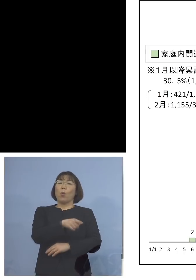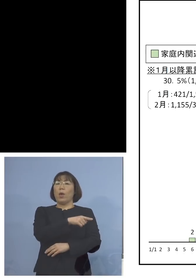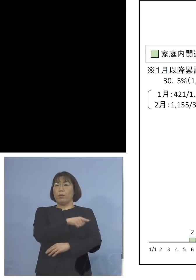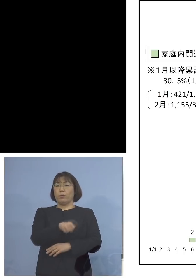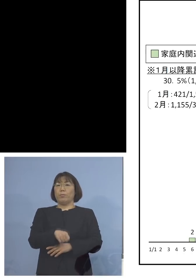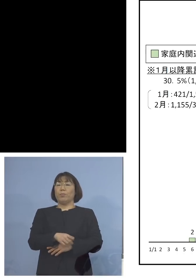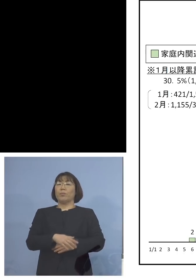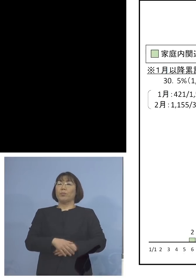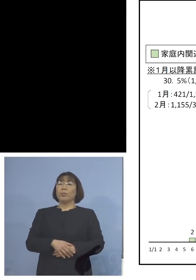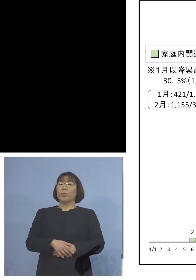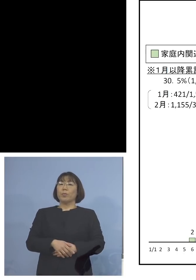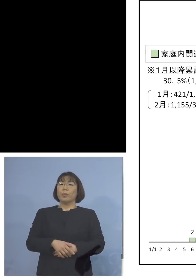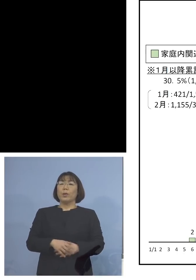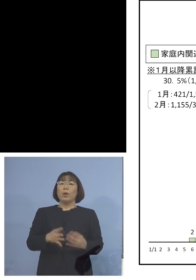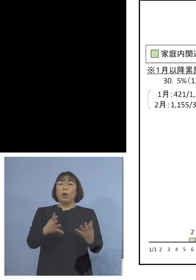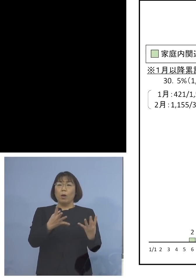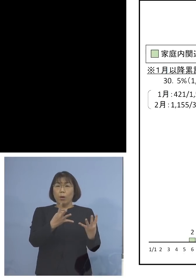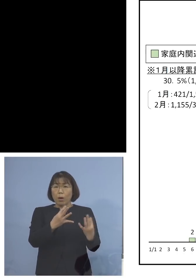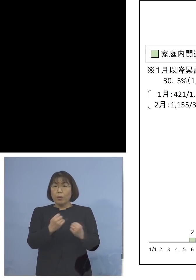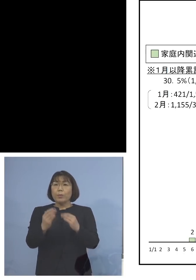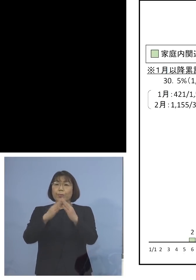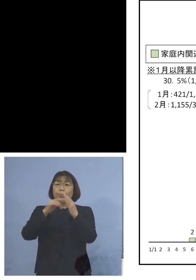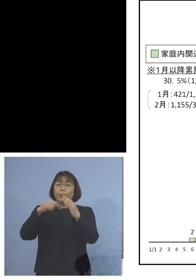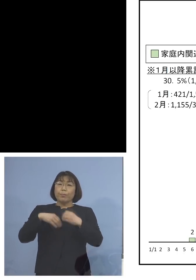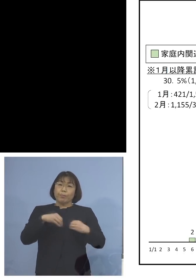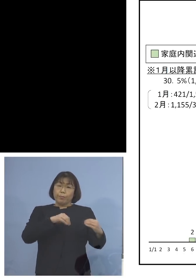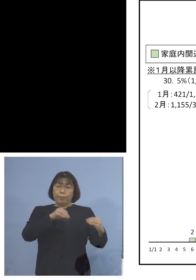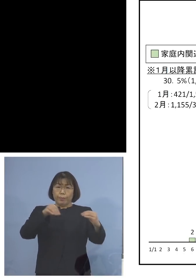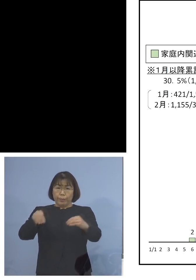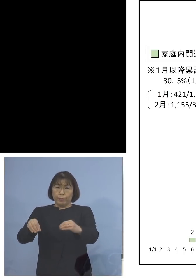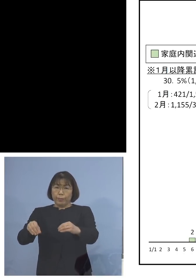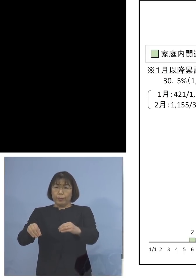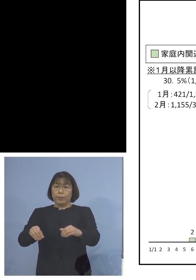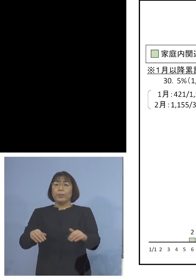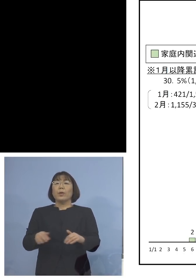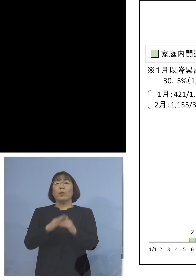多くの家庭内感染 これが全てと言っても